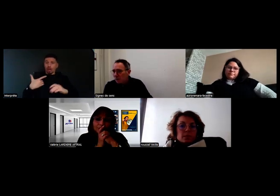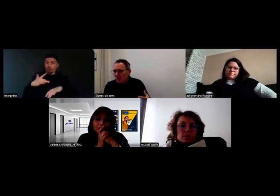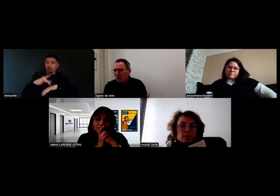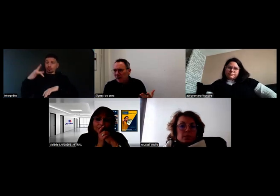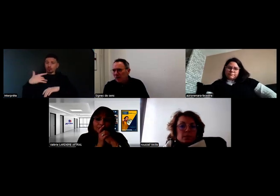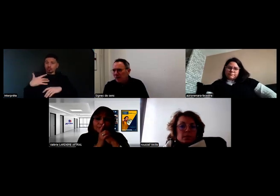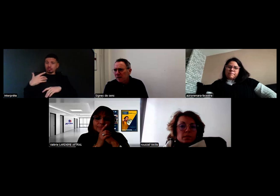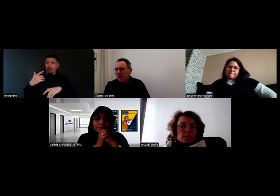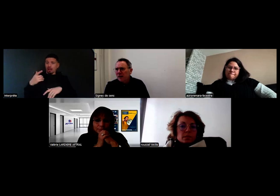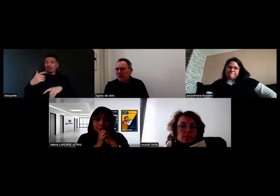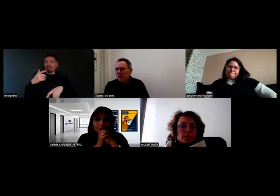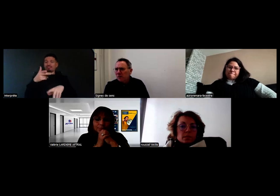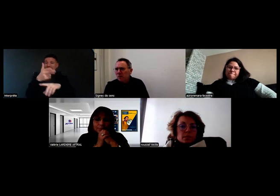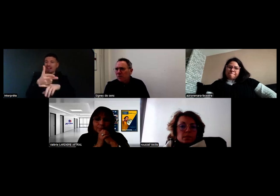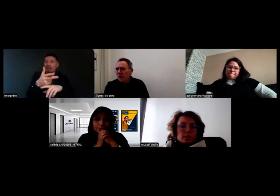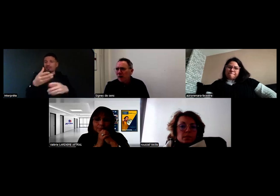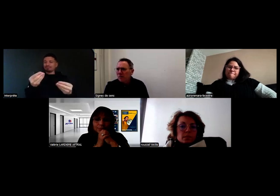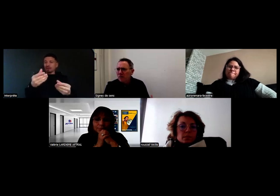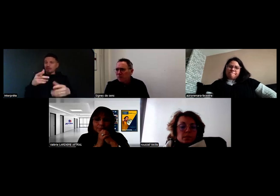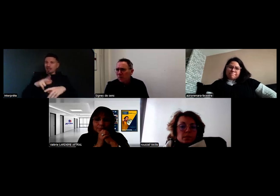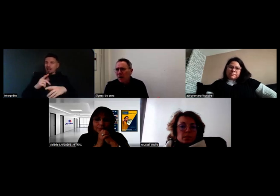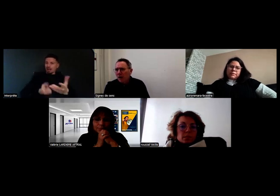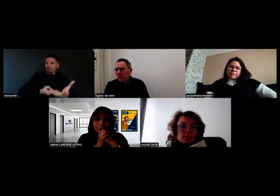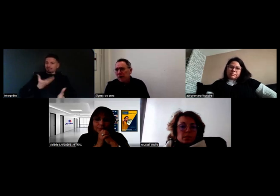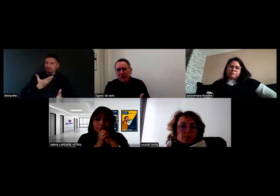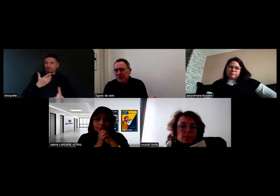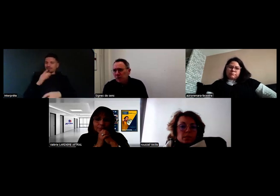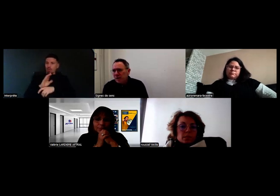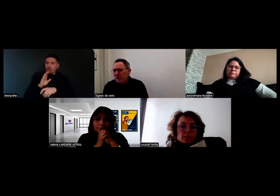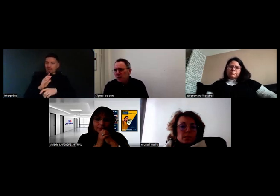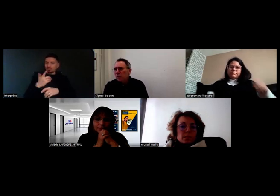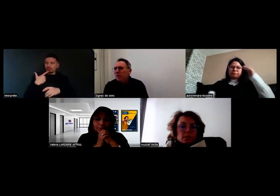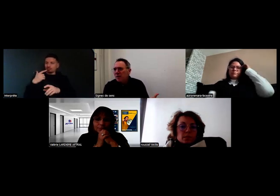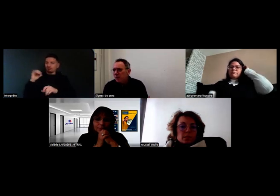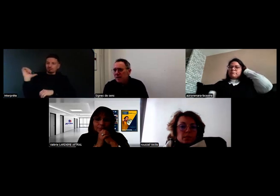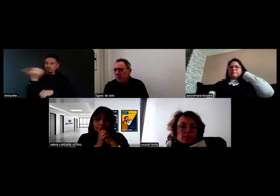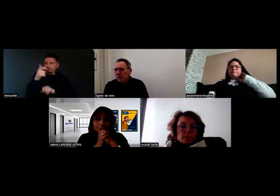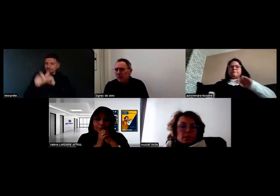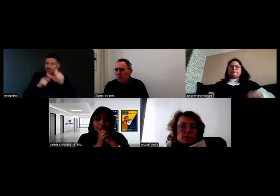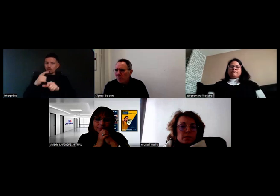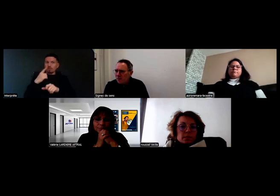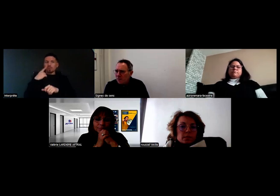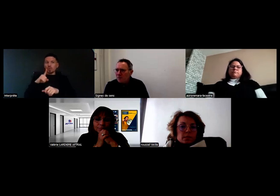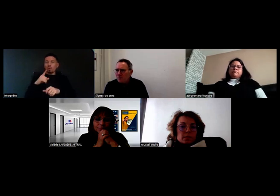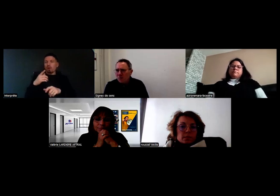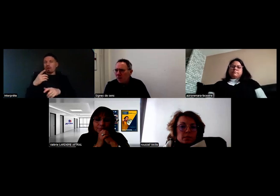et puis à d'autres acteurs qui contribuent à ce projet avec cet objectif de lever les a priori qu'on peut avoir